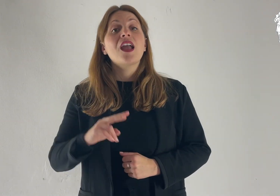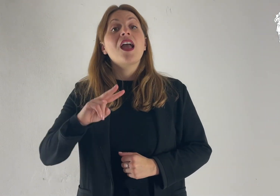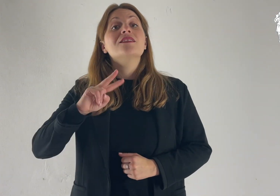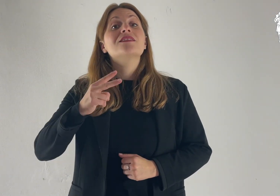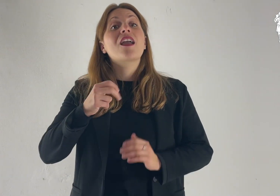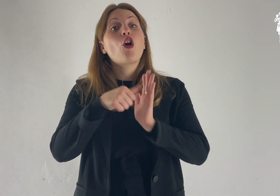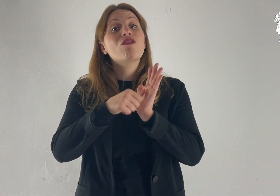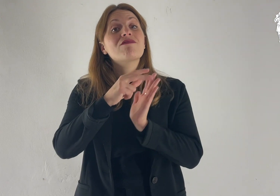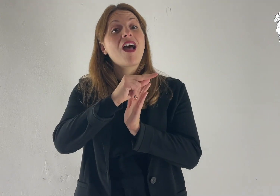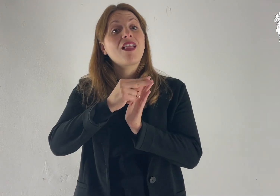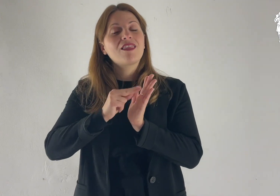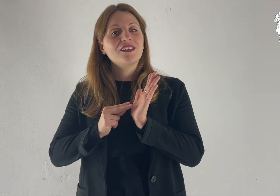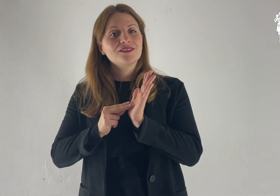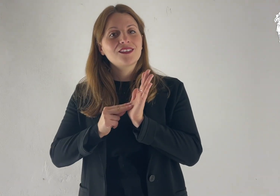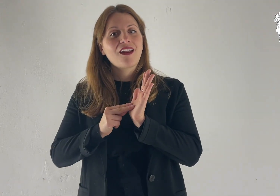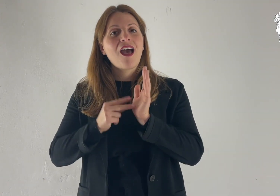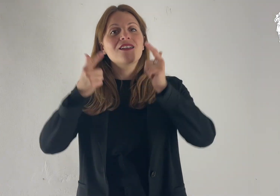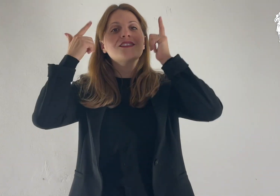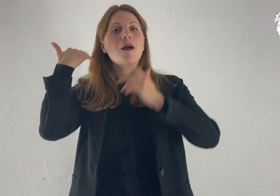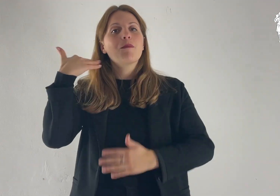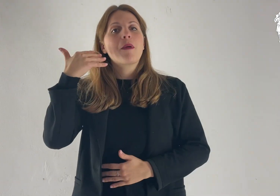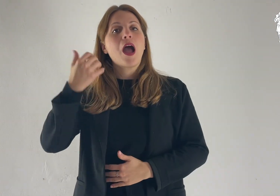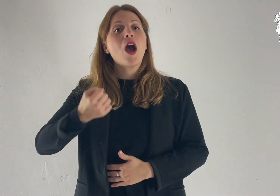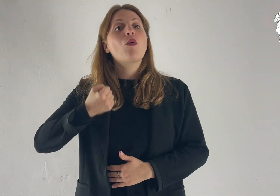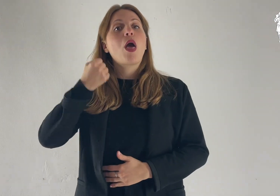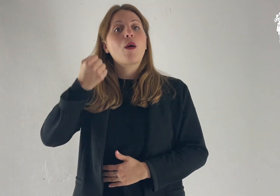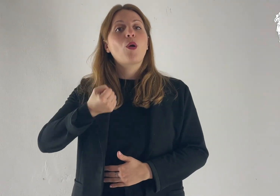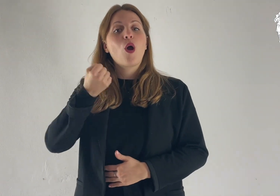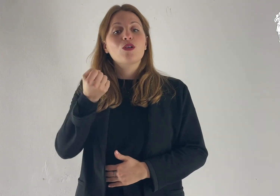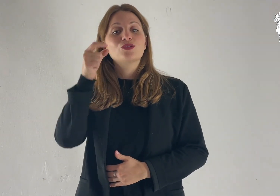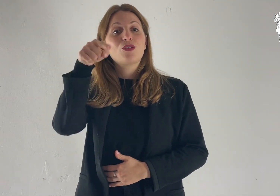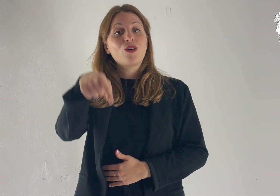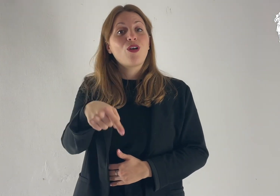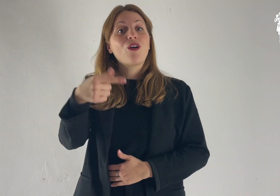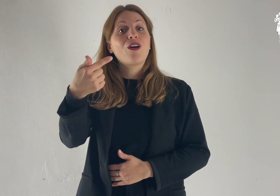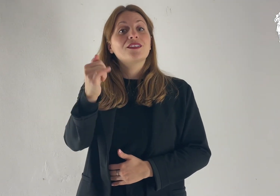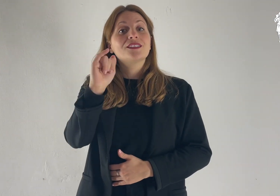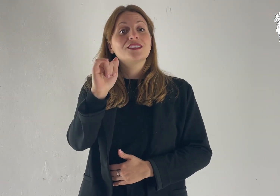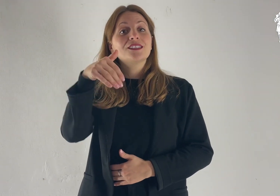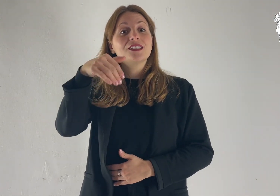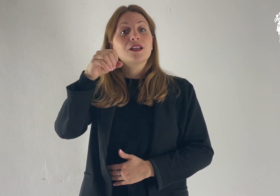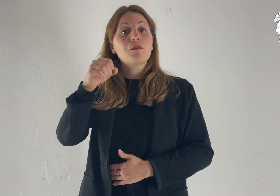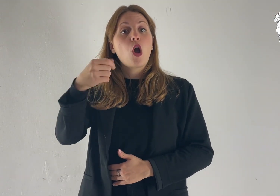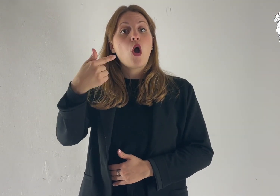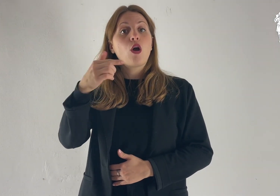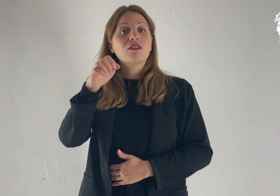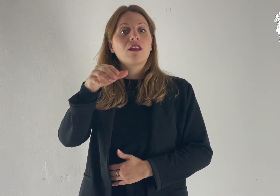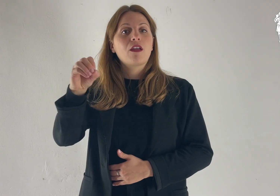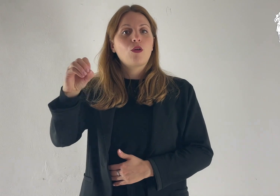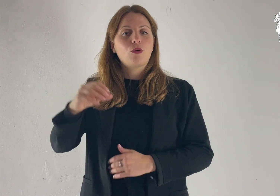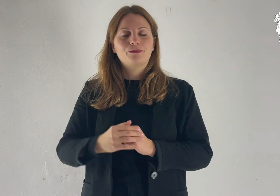Dalla seconda lettera di san Paolo apostolo a Timòteo